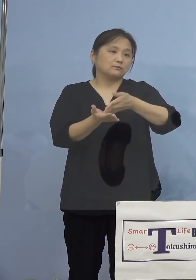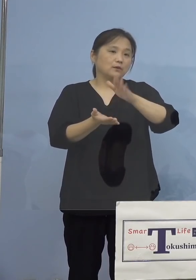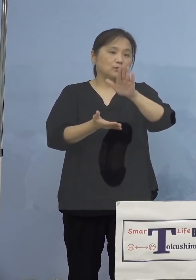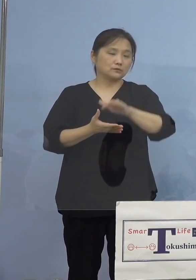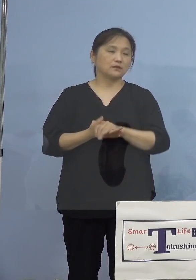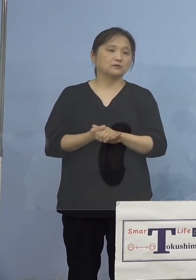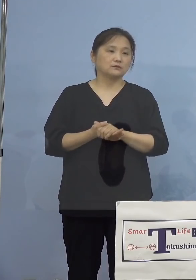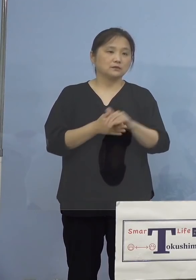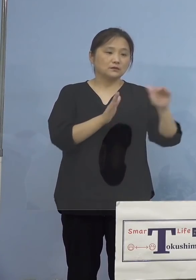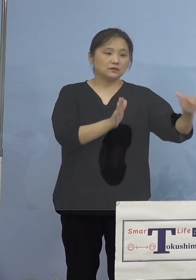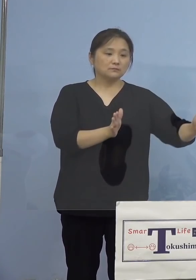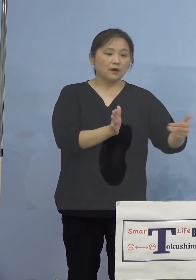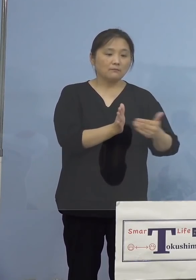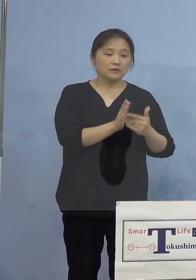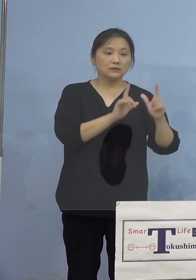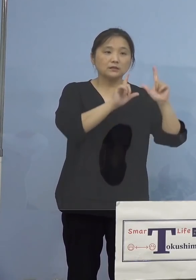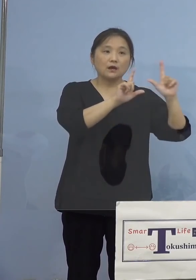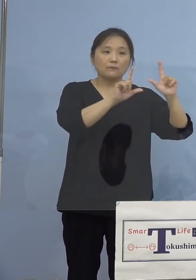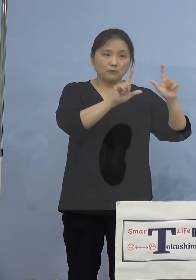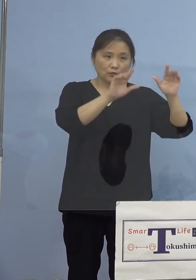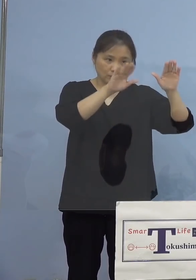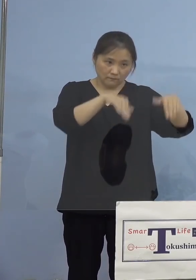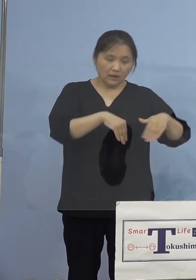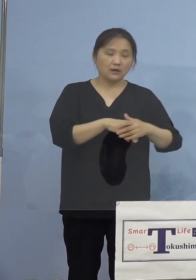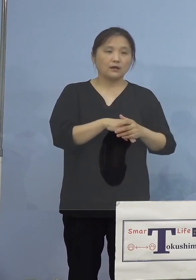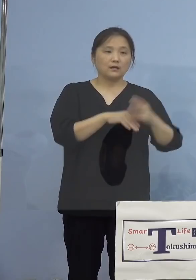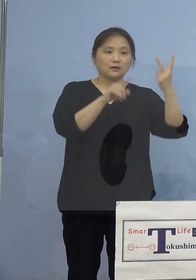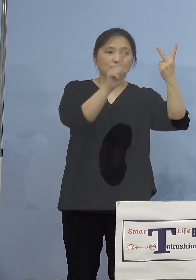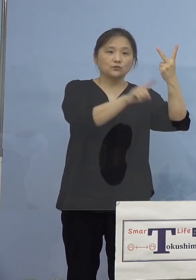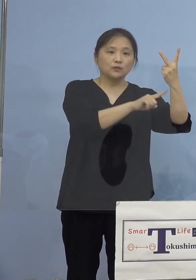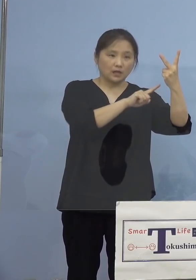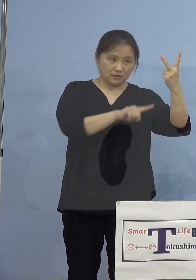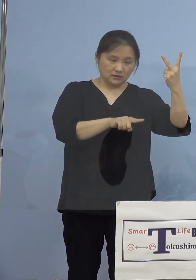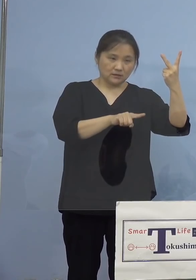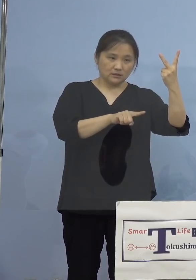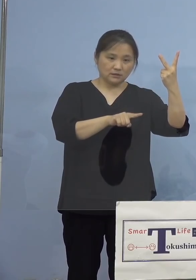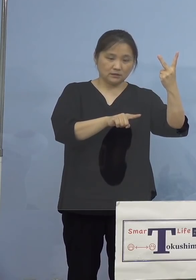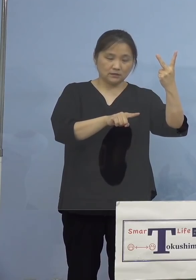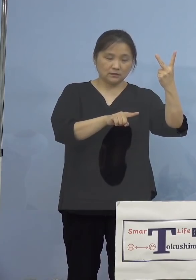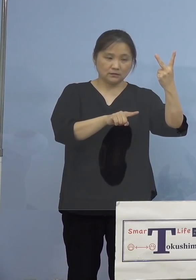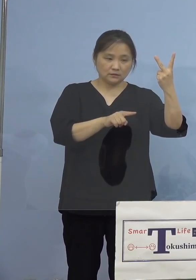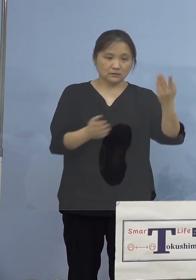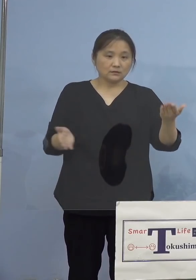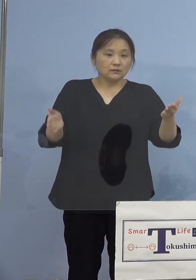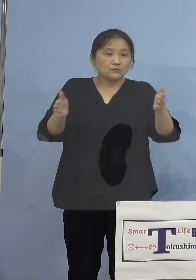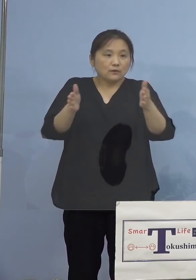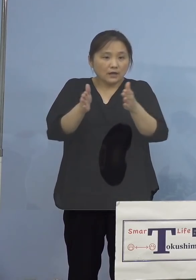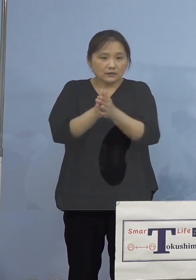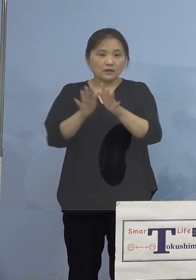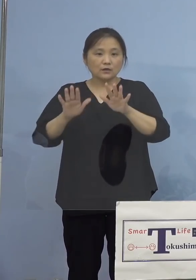これまでに発表をして参りました 2名の感染者に加え、本日発表の